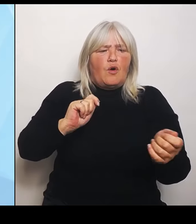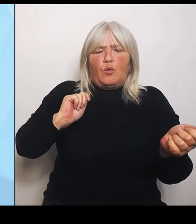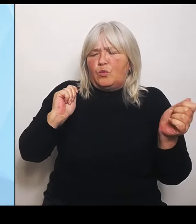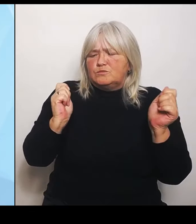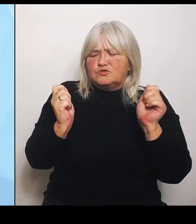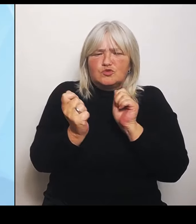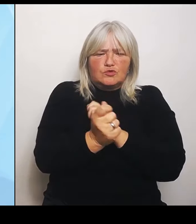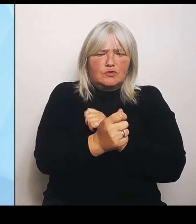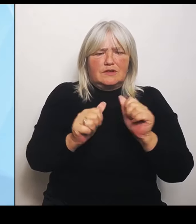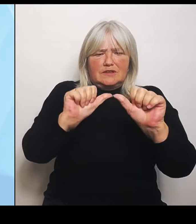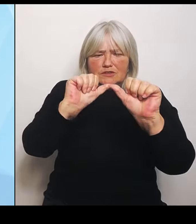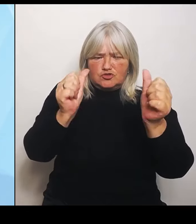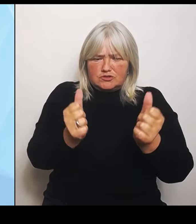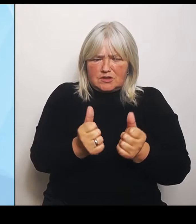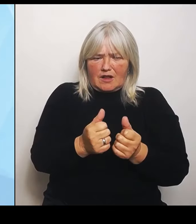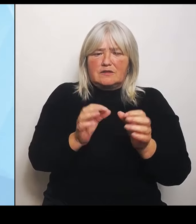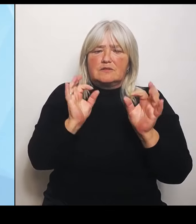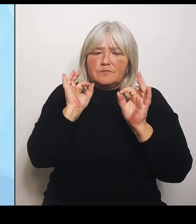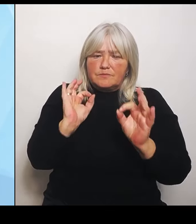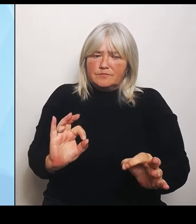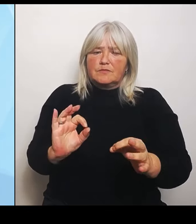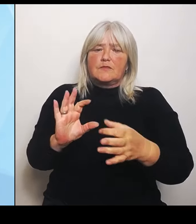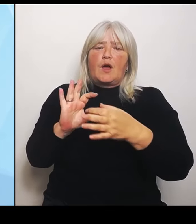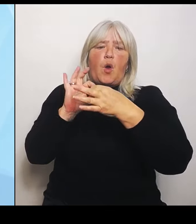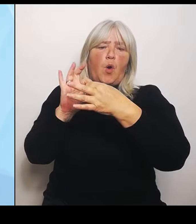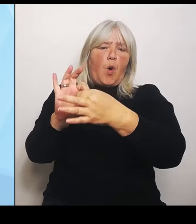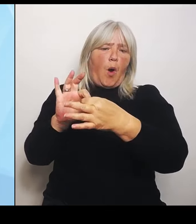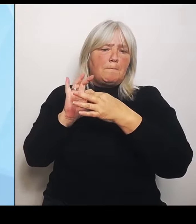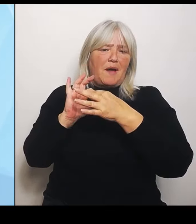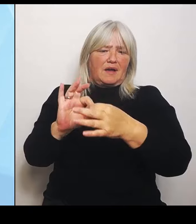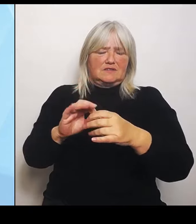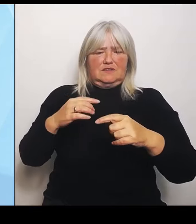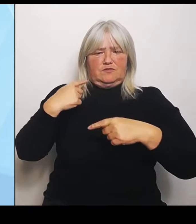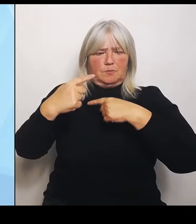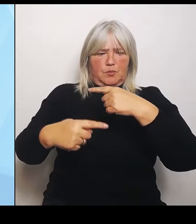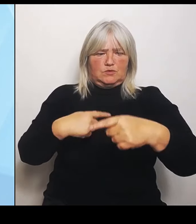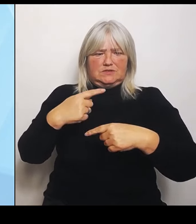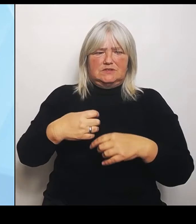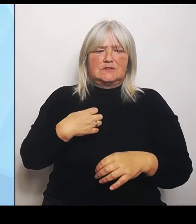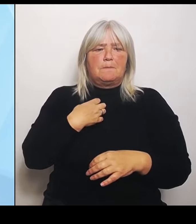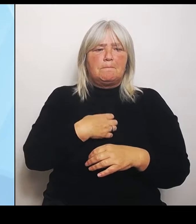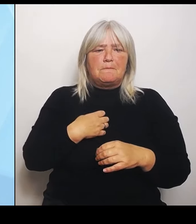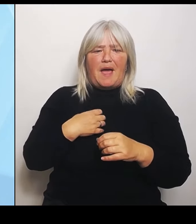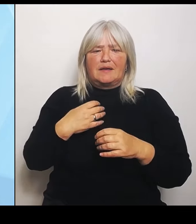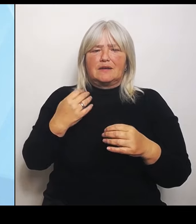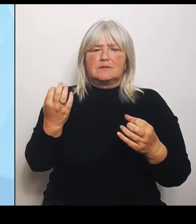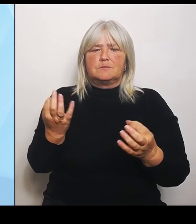Bayern baut deswegen die Unterstützung für seine Krankenhäuser bei den anstehenden Umstrukturierungen weiter aus.